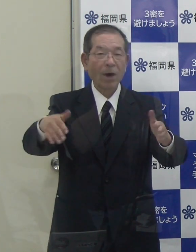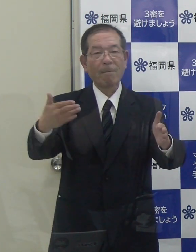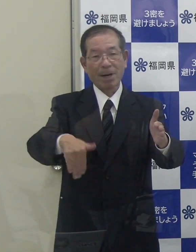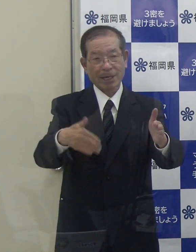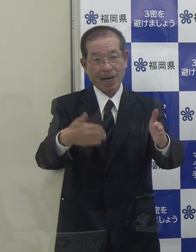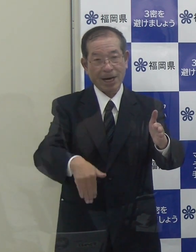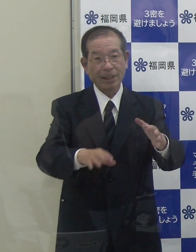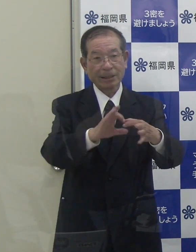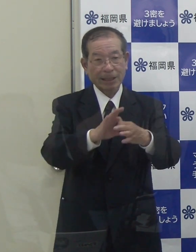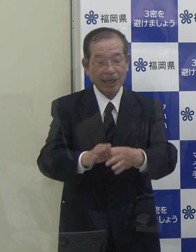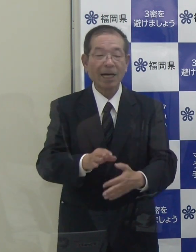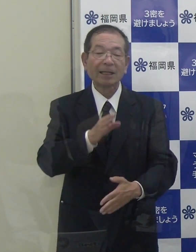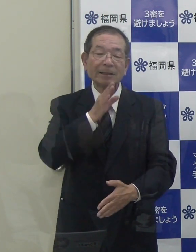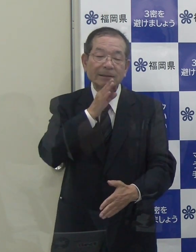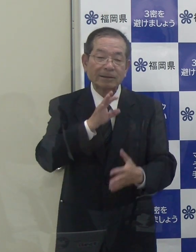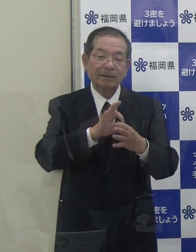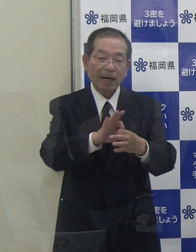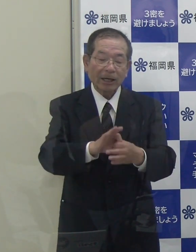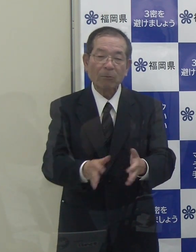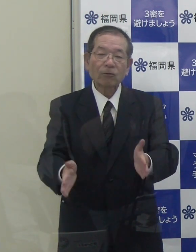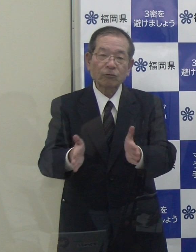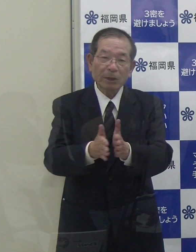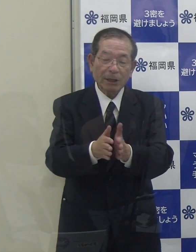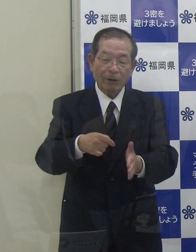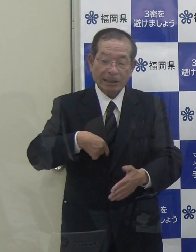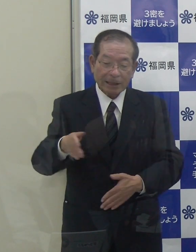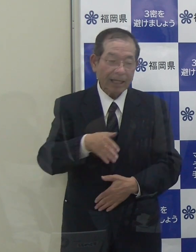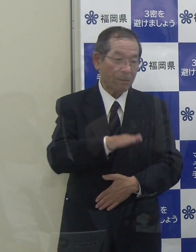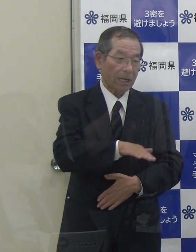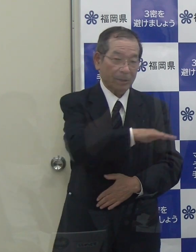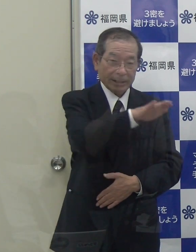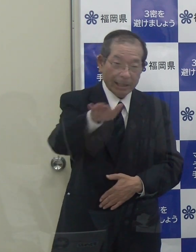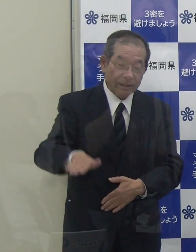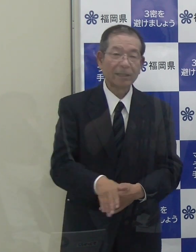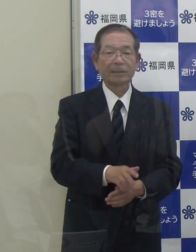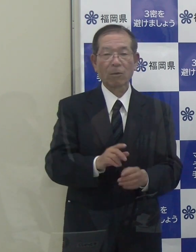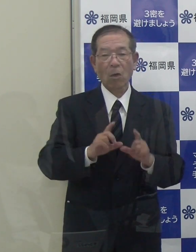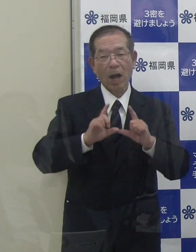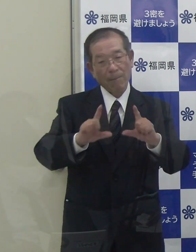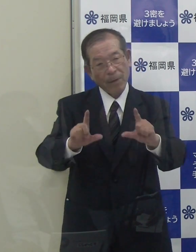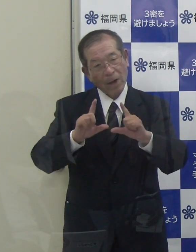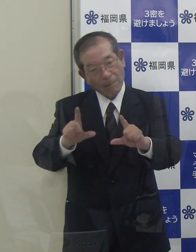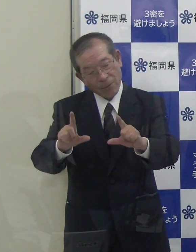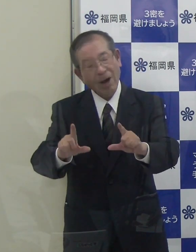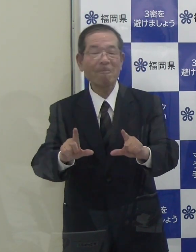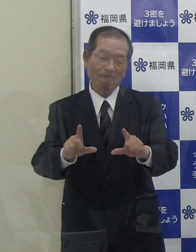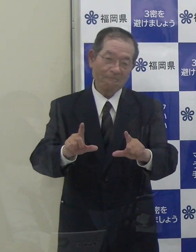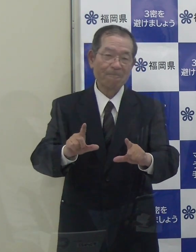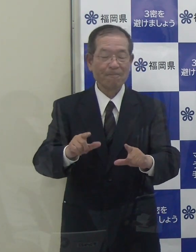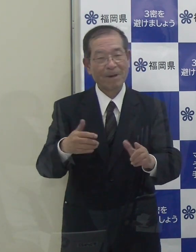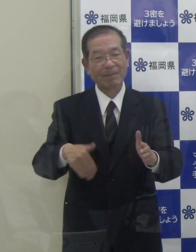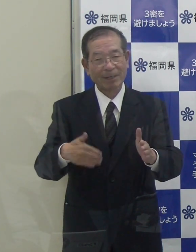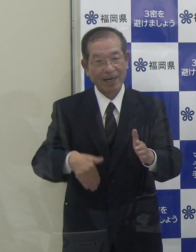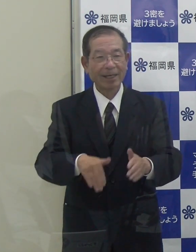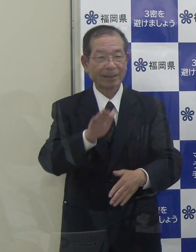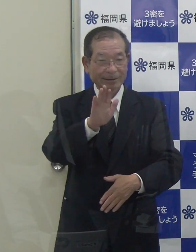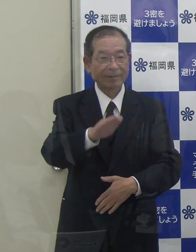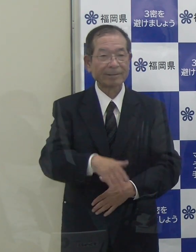事実関係も含めまして、私から現段階でのコメントは差し控えさせていただきたいと思っています。